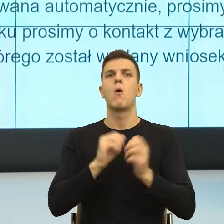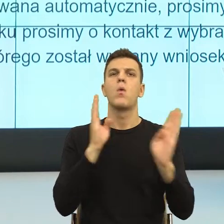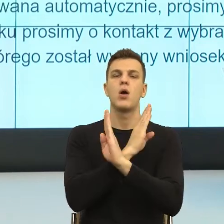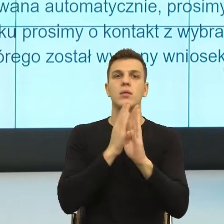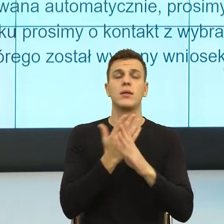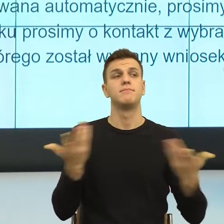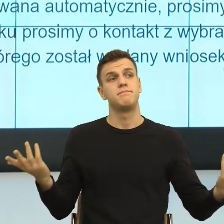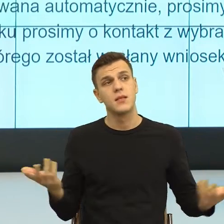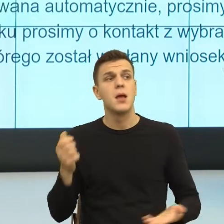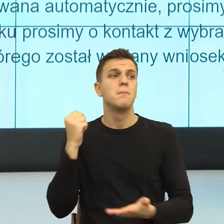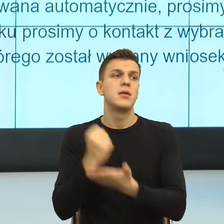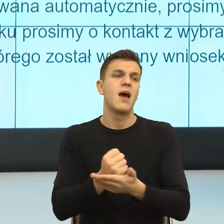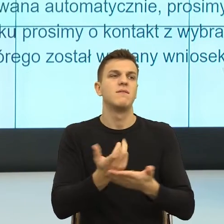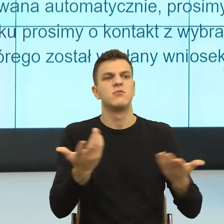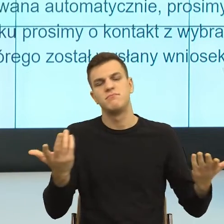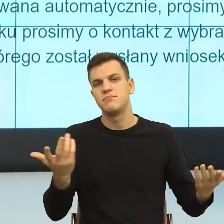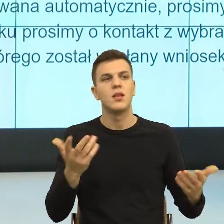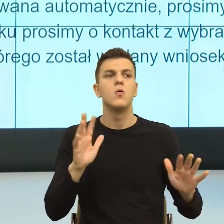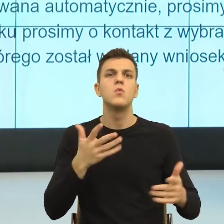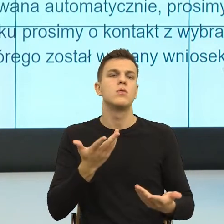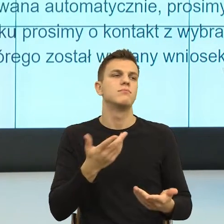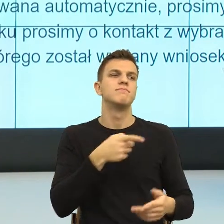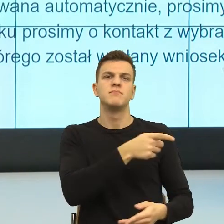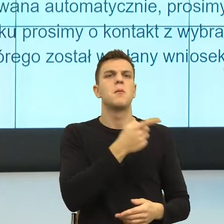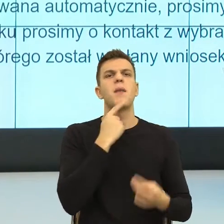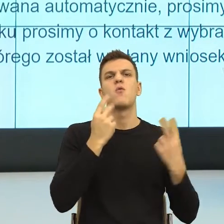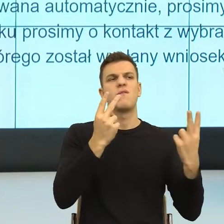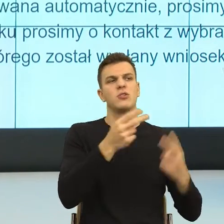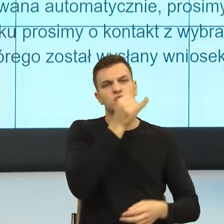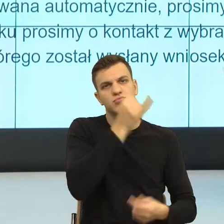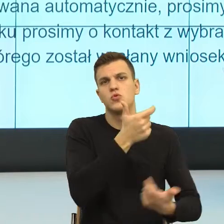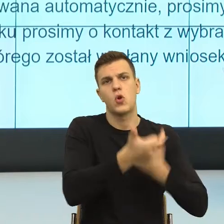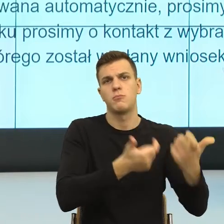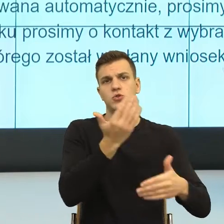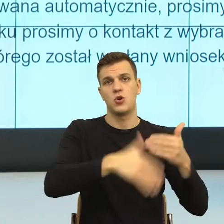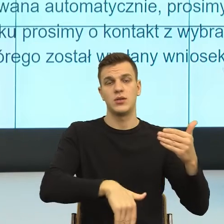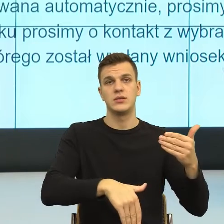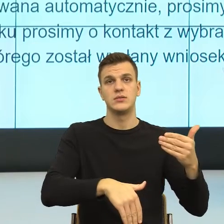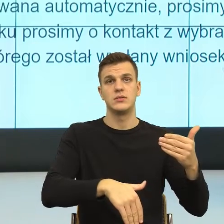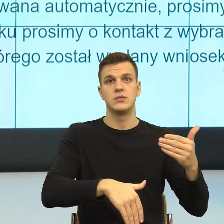i usuwam ciebie i siebie ze sceny i wówczas to jest osoba, która skarży, to osoba, która pisze skargi.